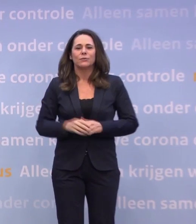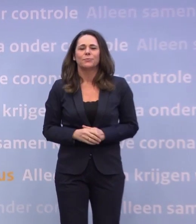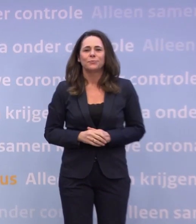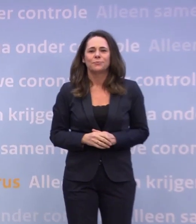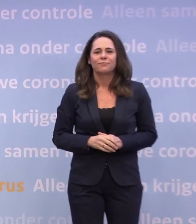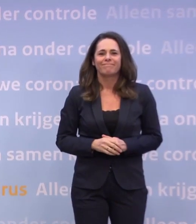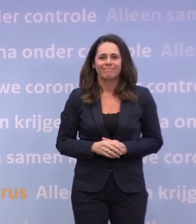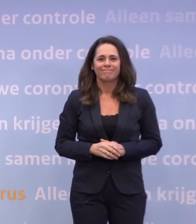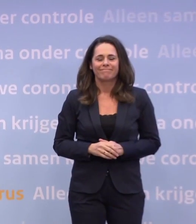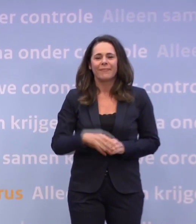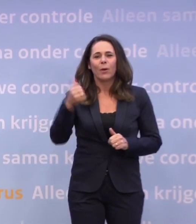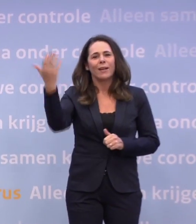Goedenavond.